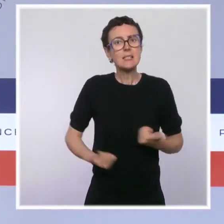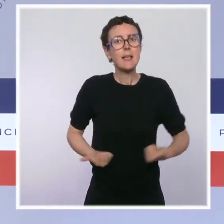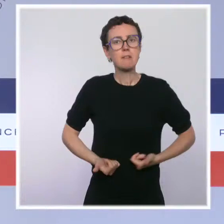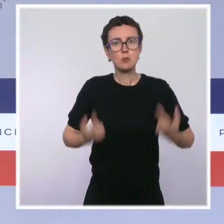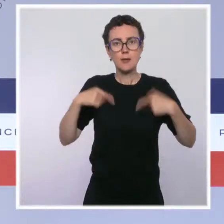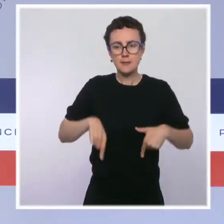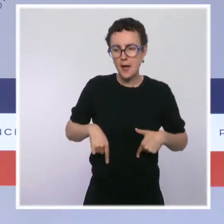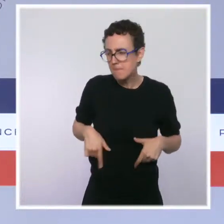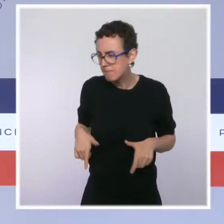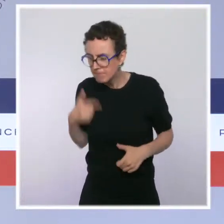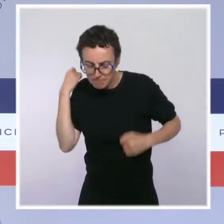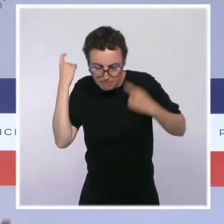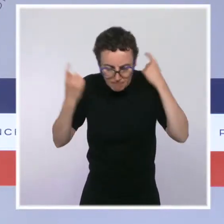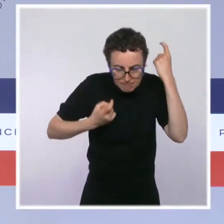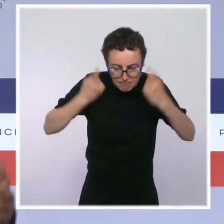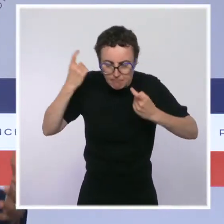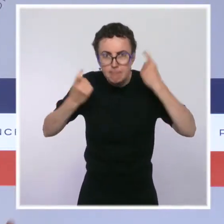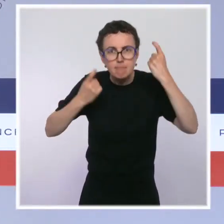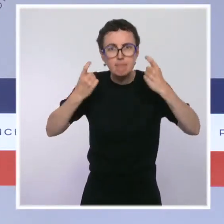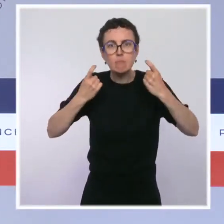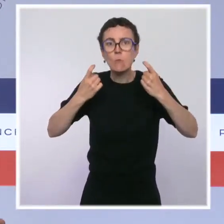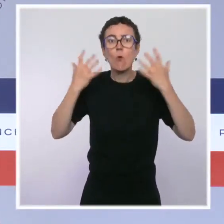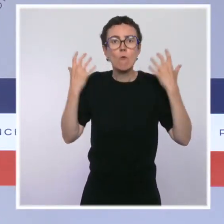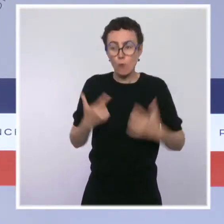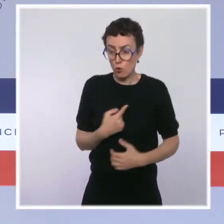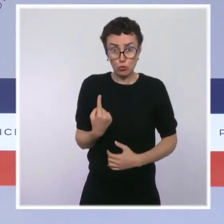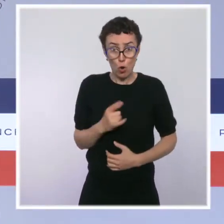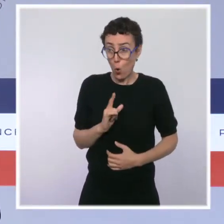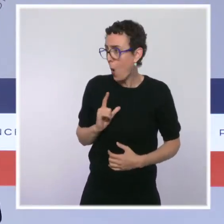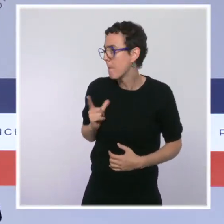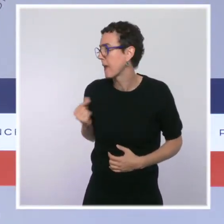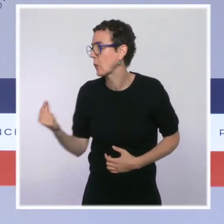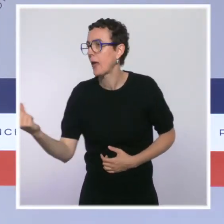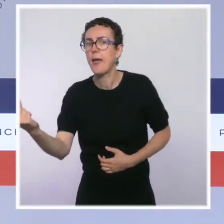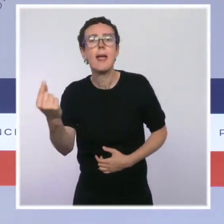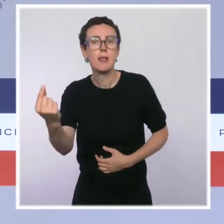continuer à avancer avec les autres acteurs, notamment la mairie de Paris.